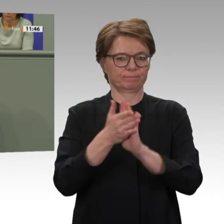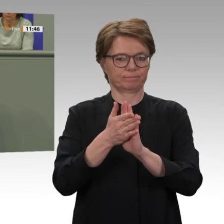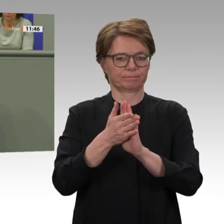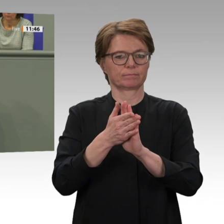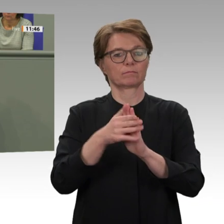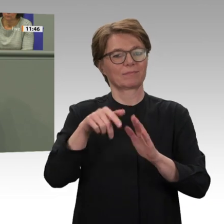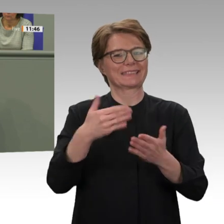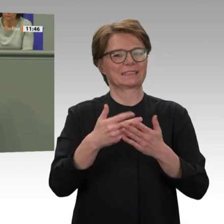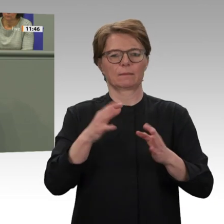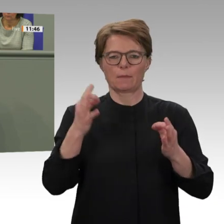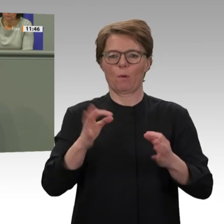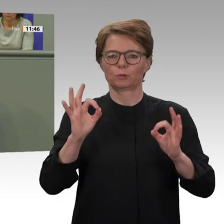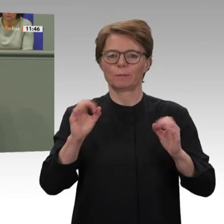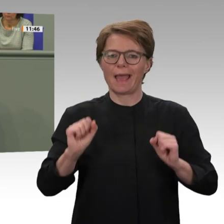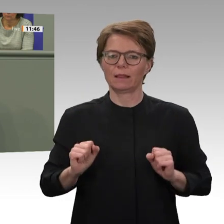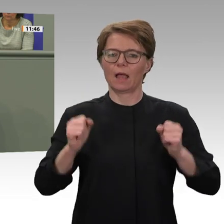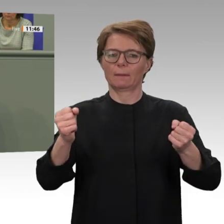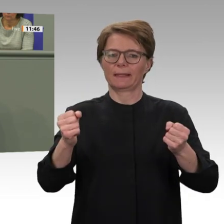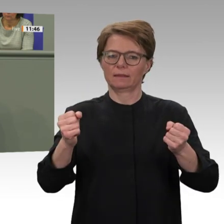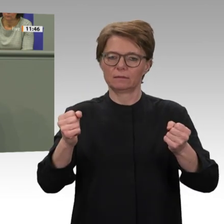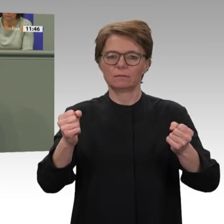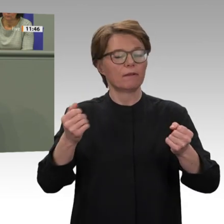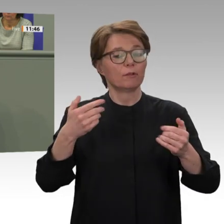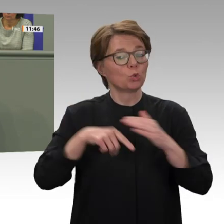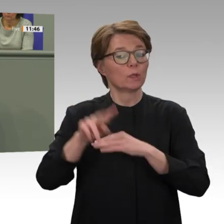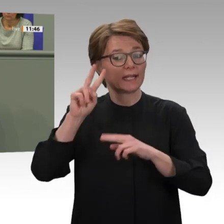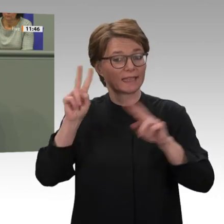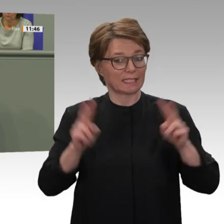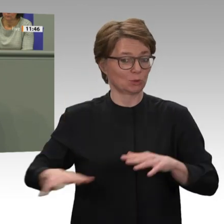lange Zeit die größte UN-Friedensmission weltweit. Umso erfreulicher ist es,